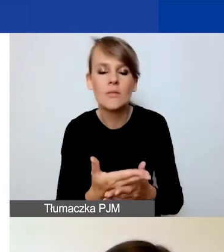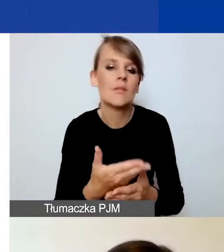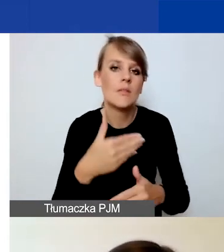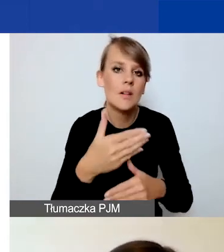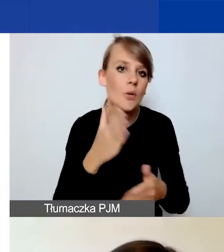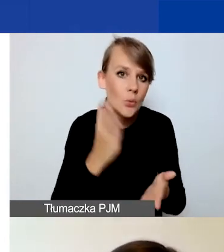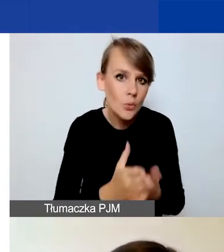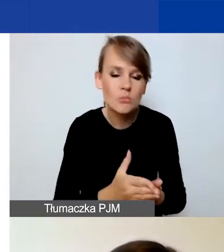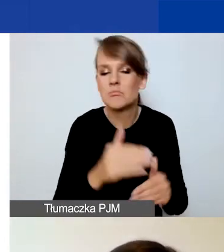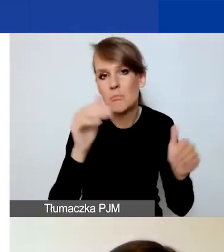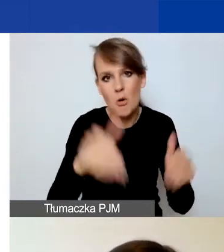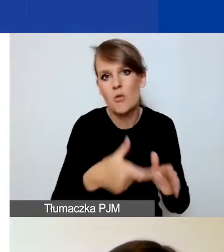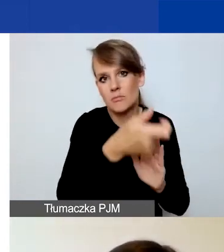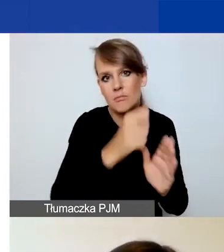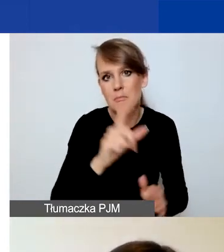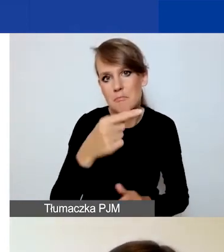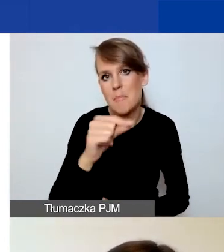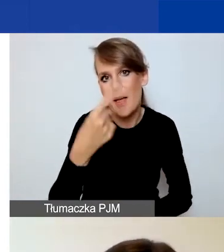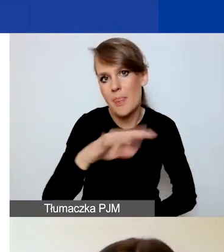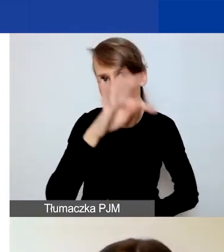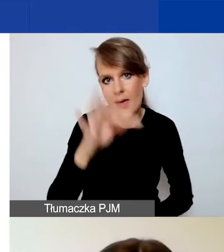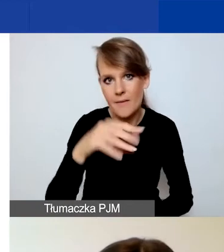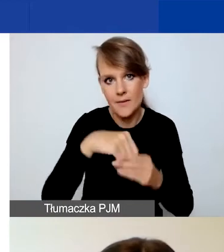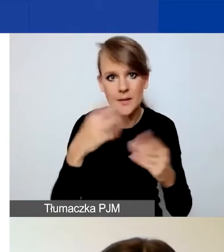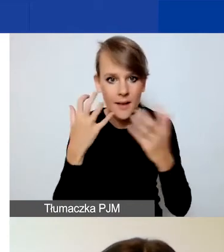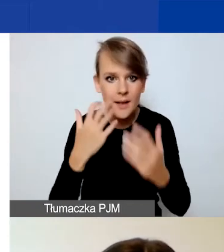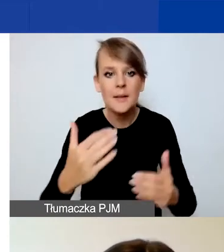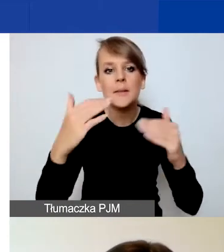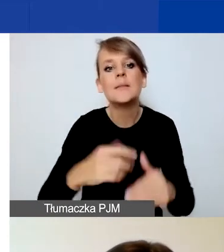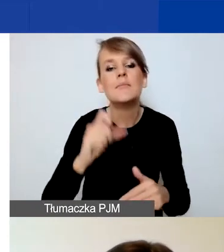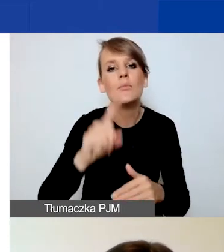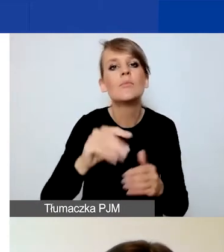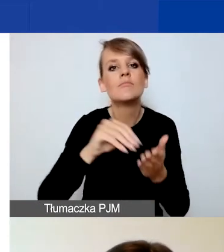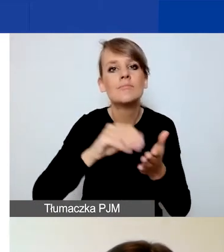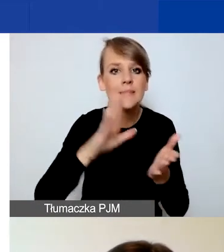Znajdziecie również przycisk "Zapisz i sprawdź poprawność".